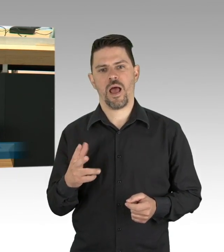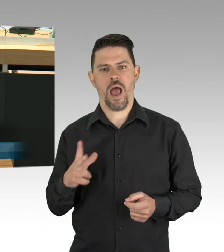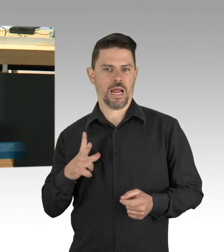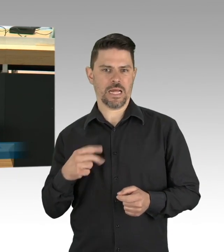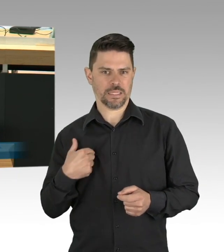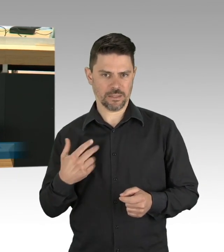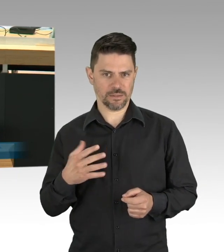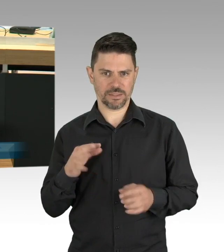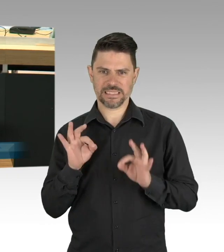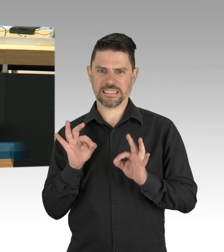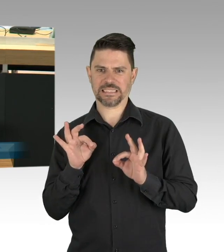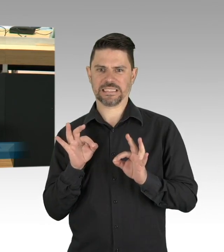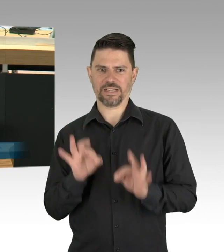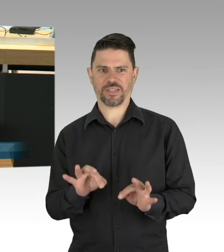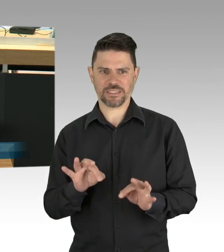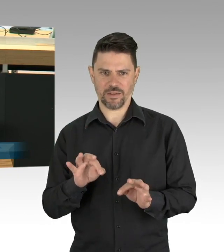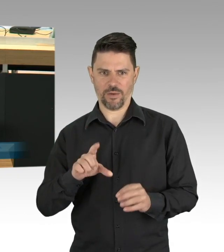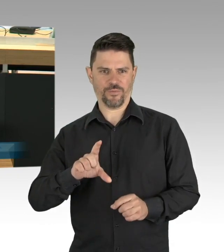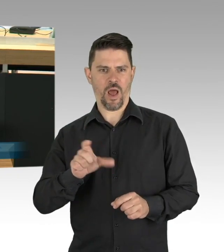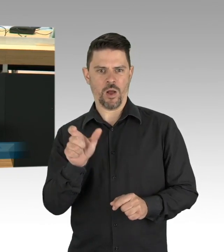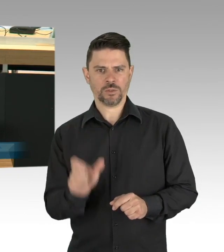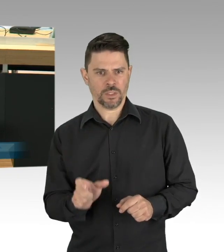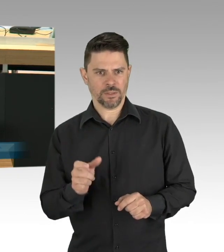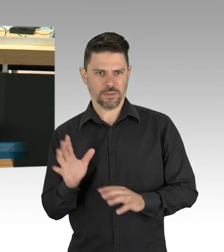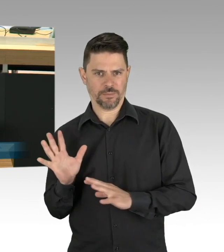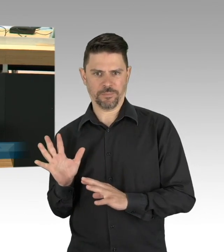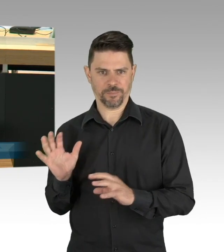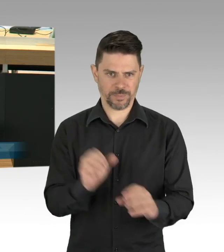falls Sie sich dann selber welche besorgen, bitte wenden Sie das richtig an,